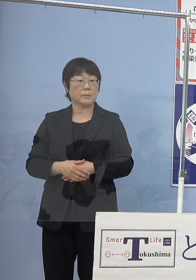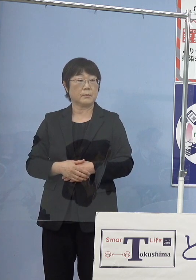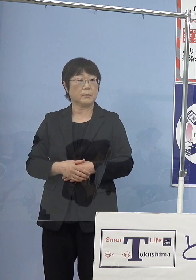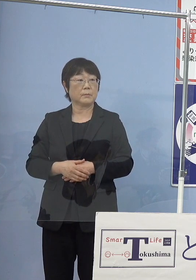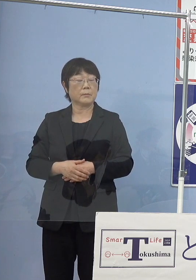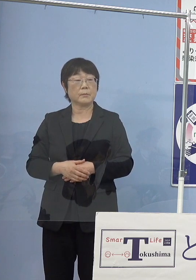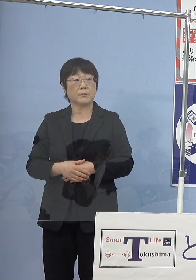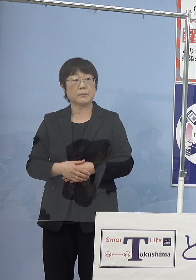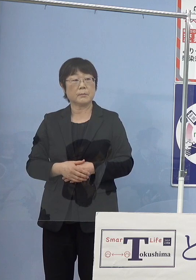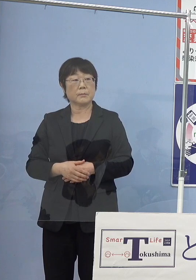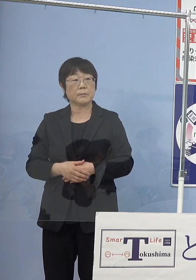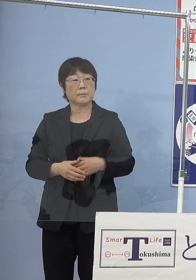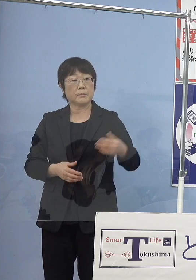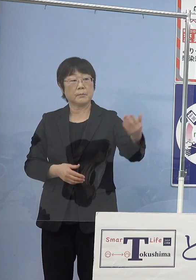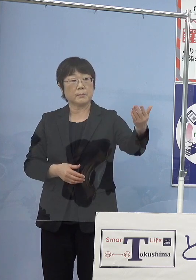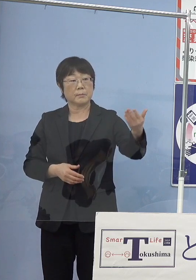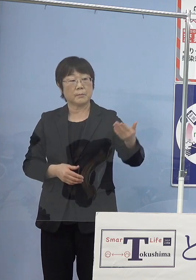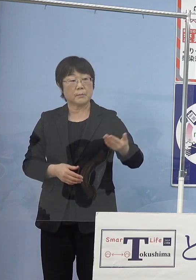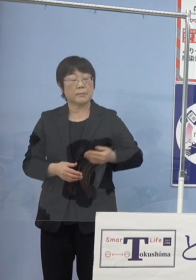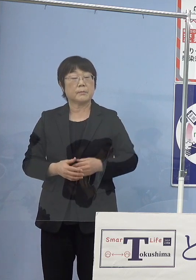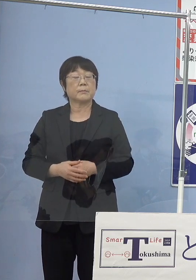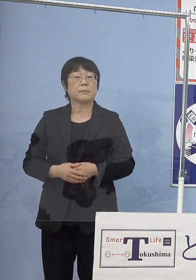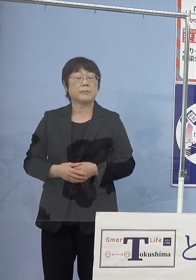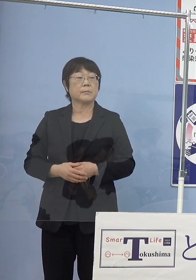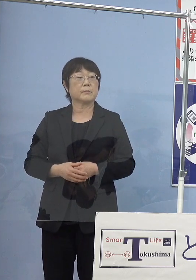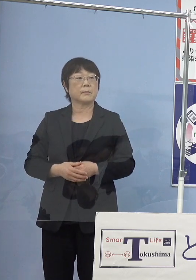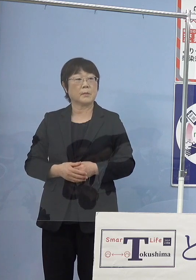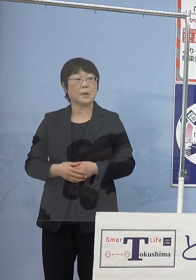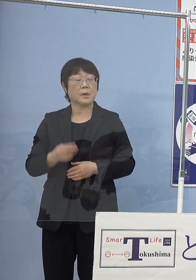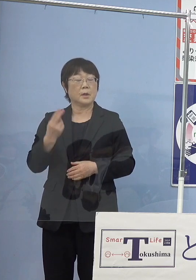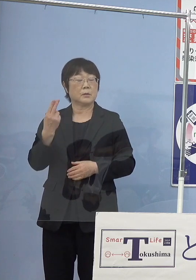（読売新聞社） トコブシで確認ですけれども